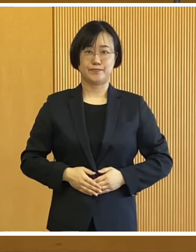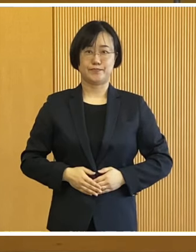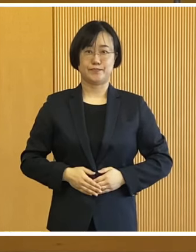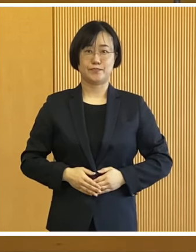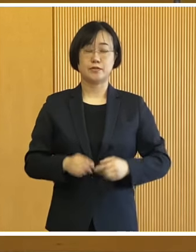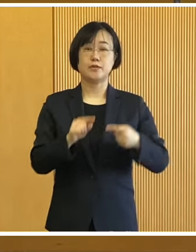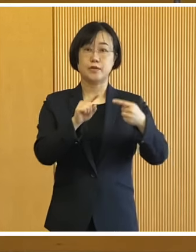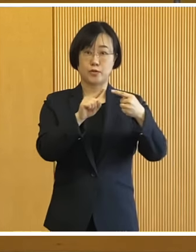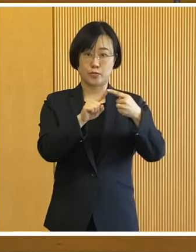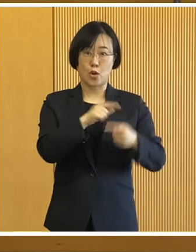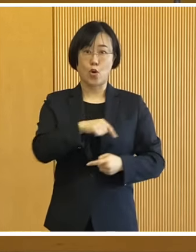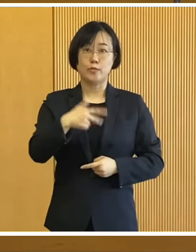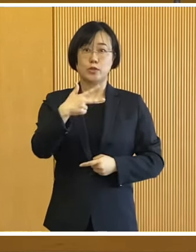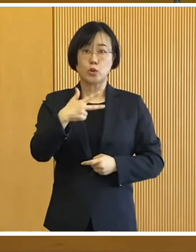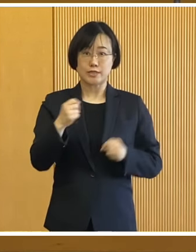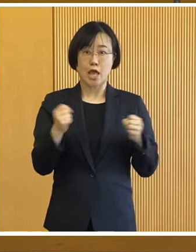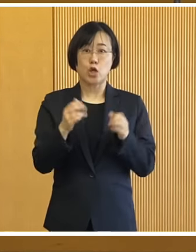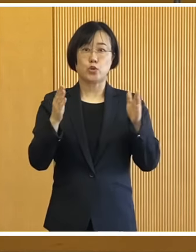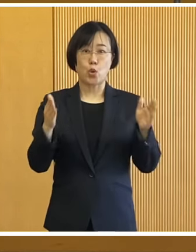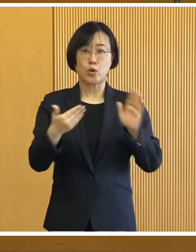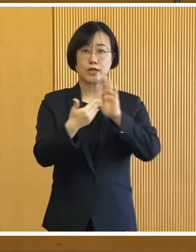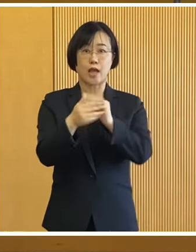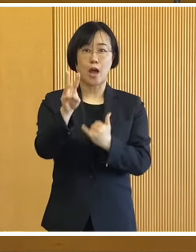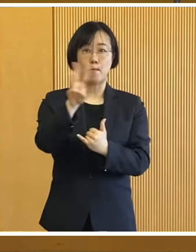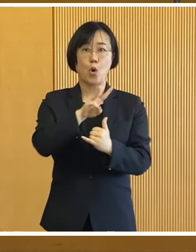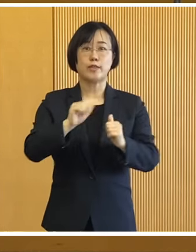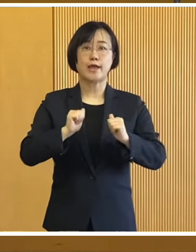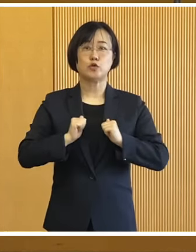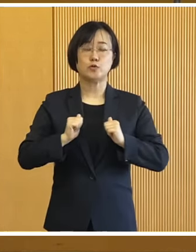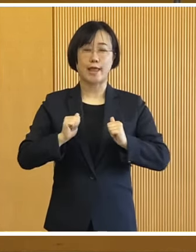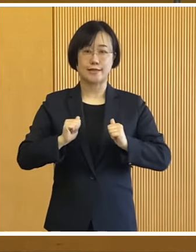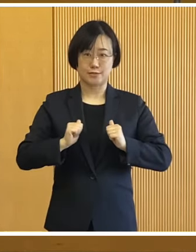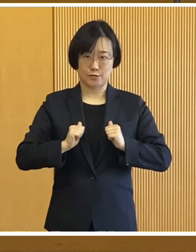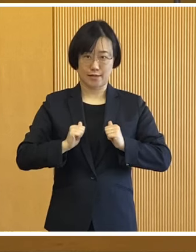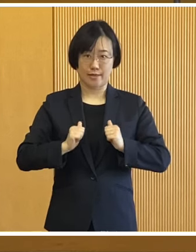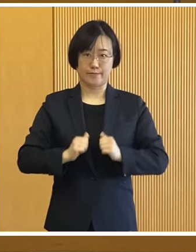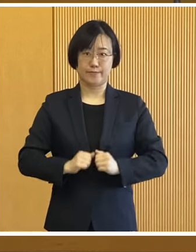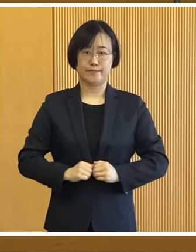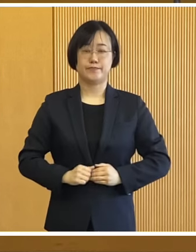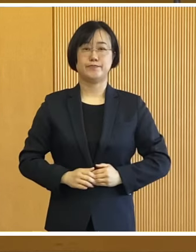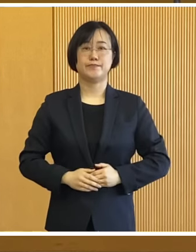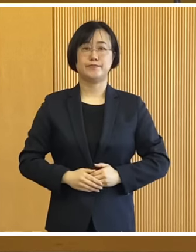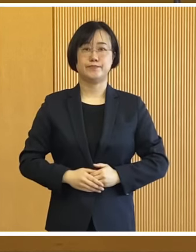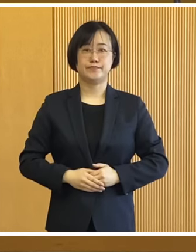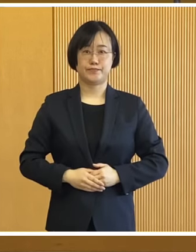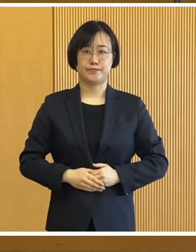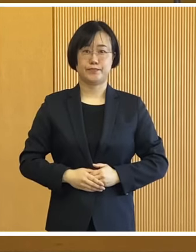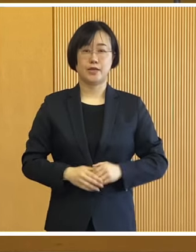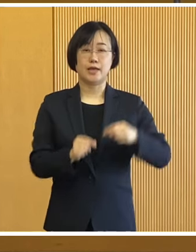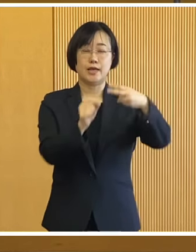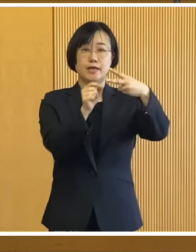始めに帯広市冬季防災訓練 についてであります